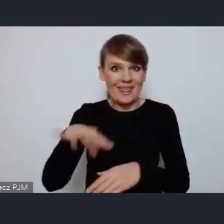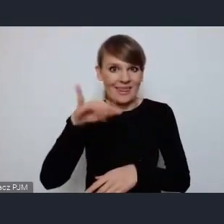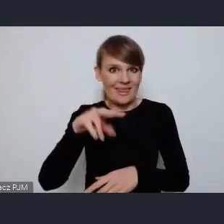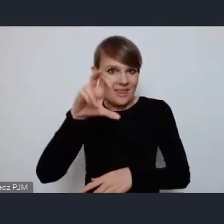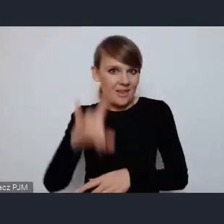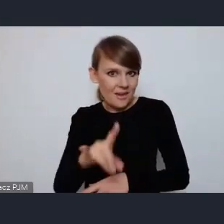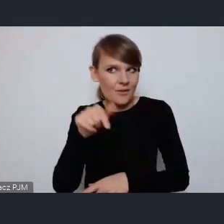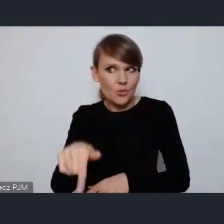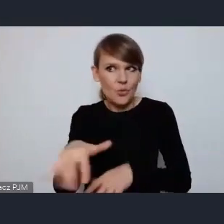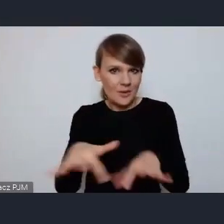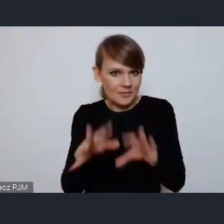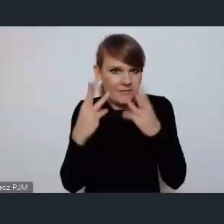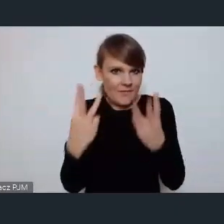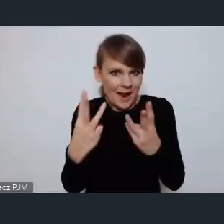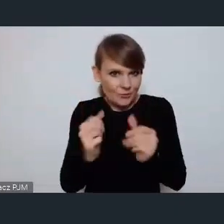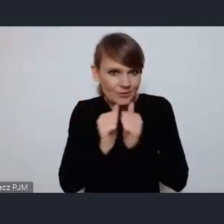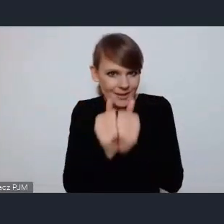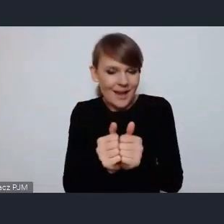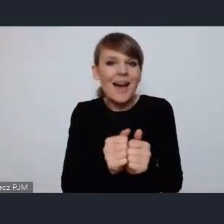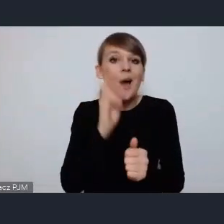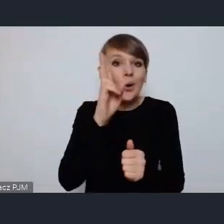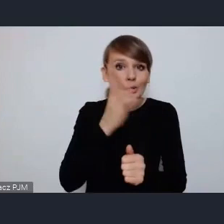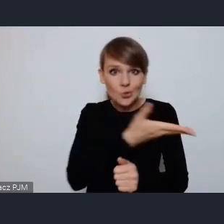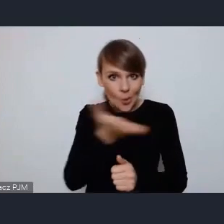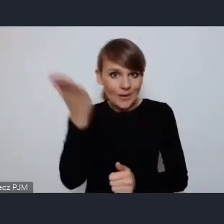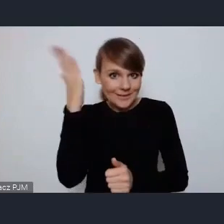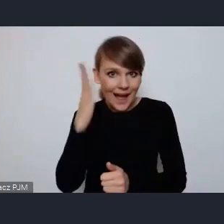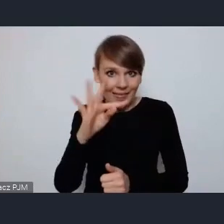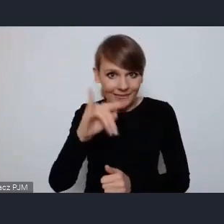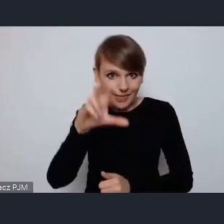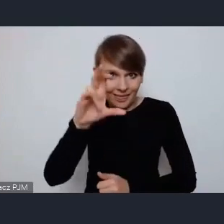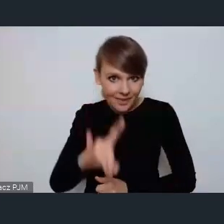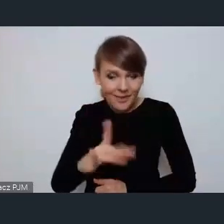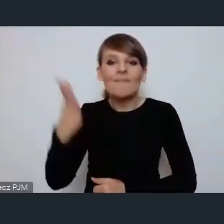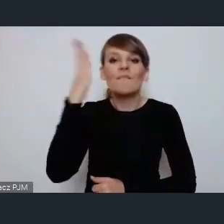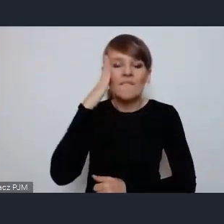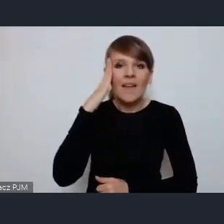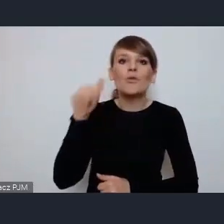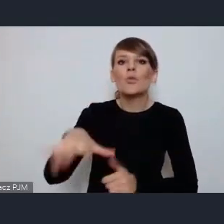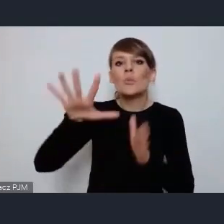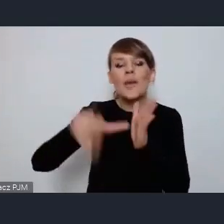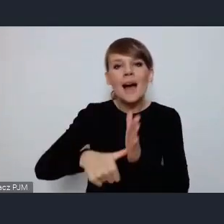osoby które znają Tychy wiedzą, że były one zaprojektowane i zbudowane można powiedzieć